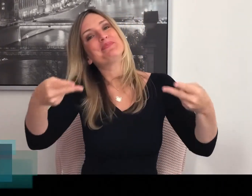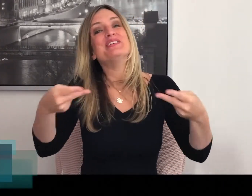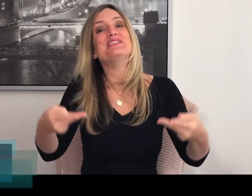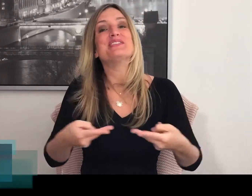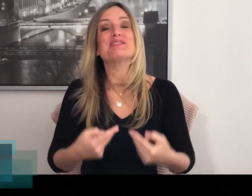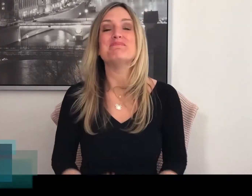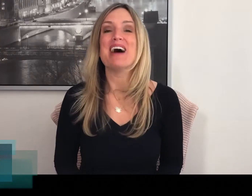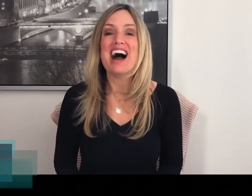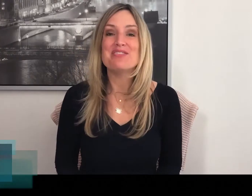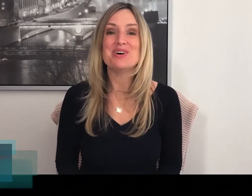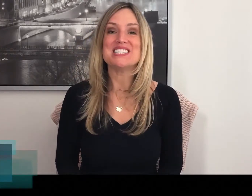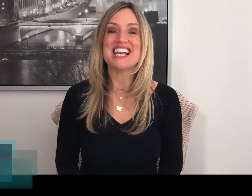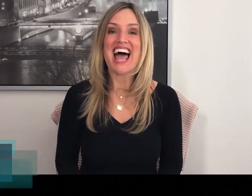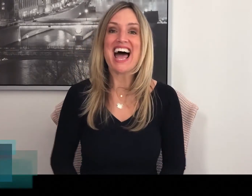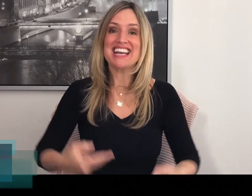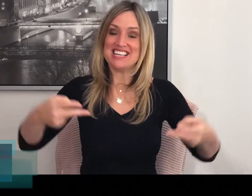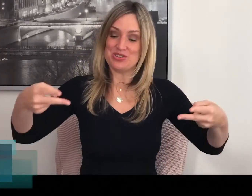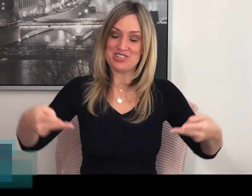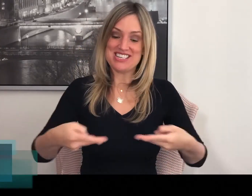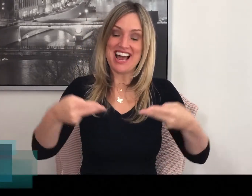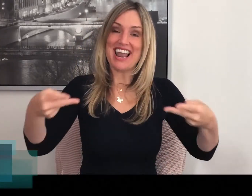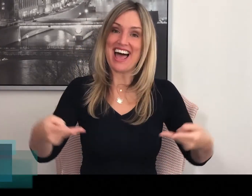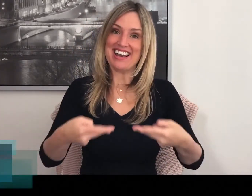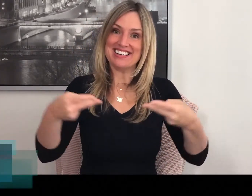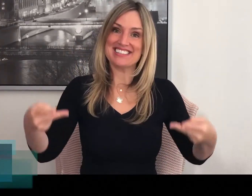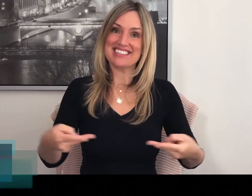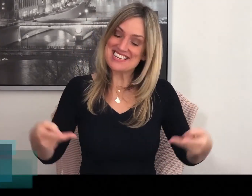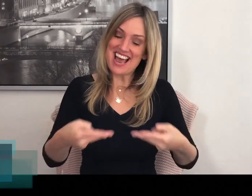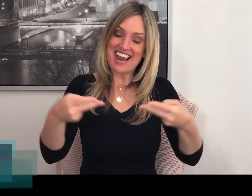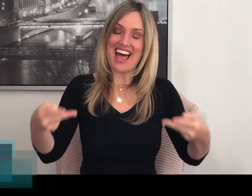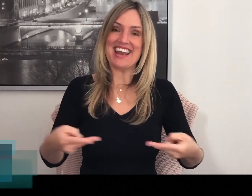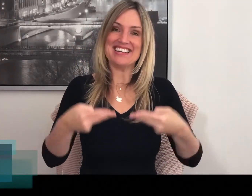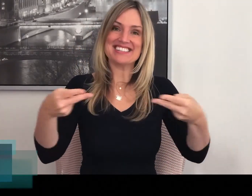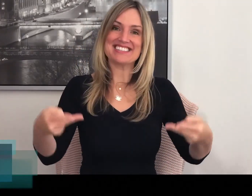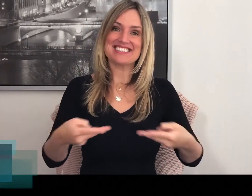Dus het gebaar voor salade is dus SALADE.